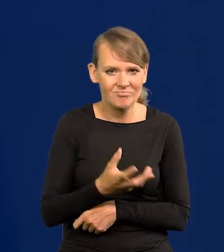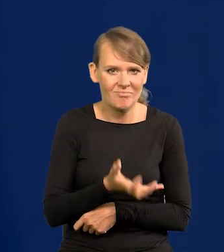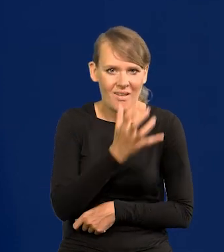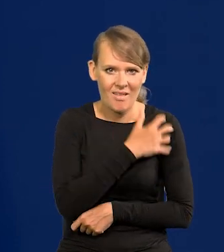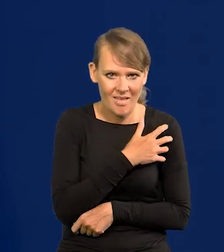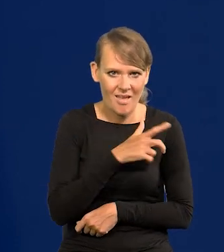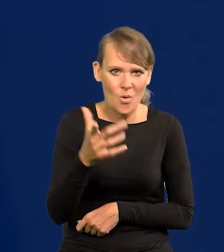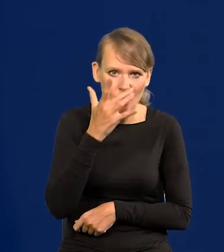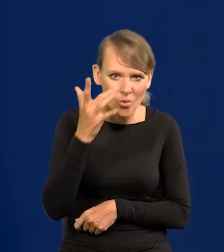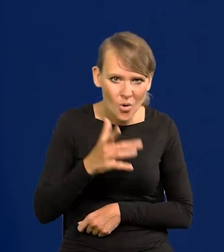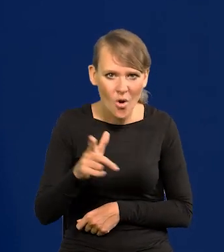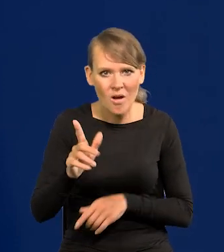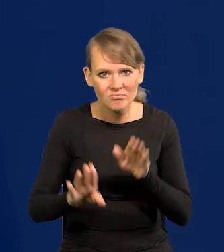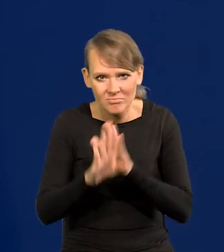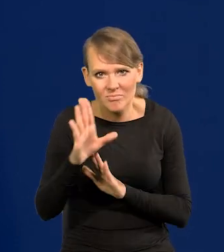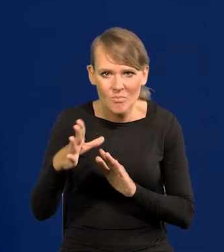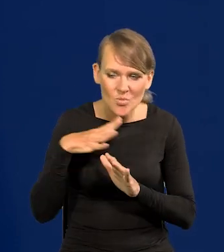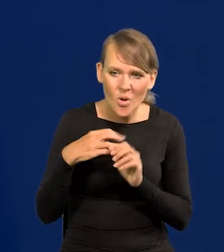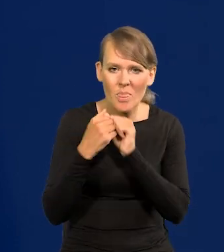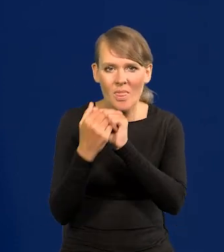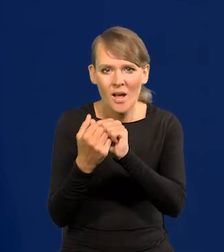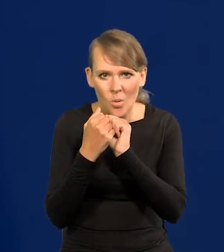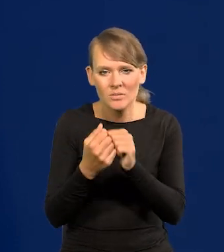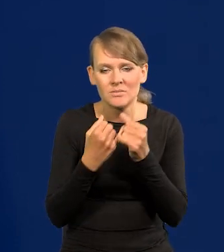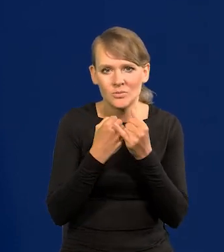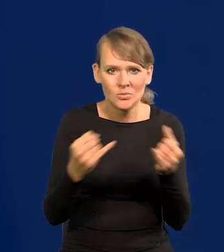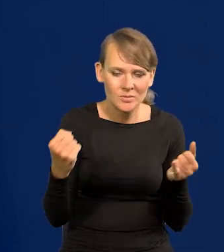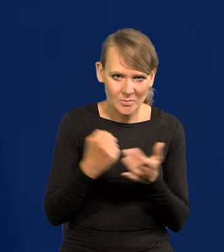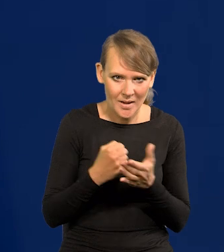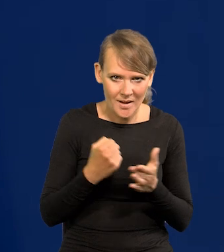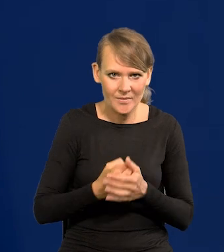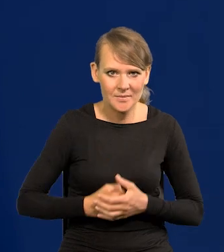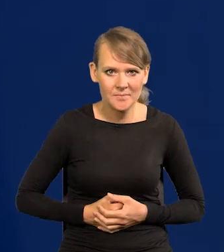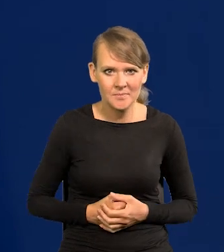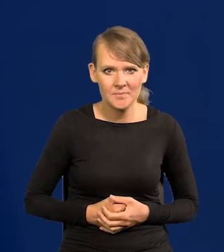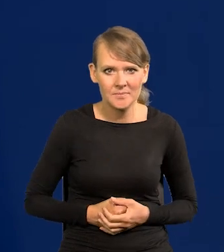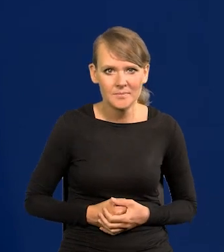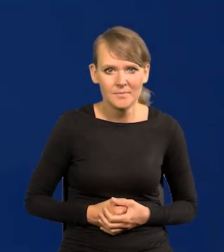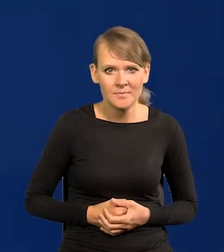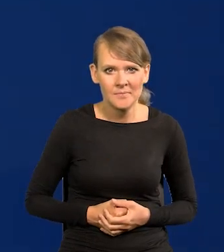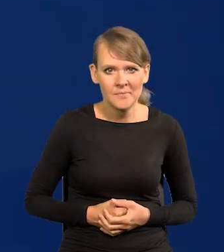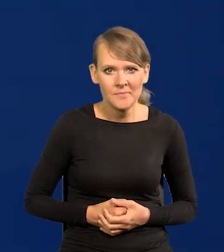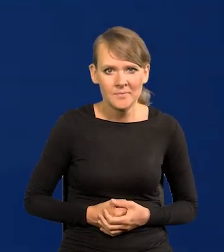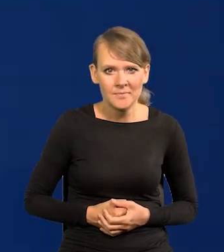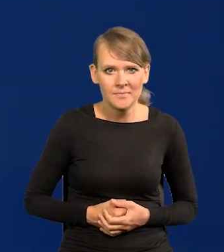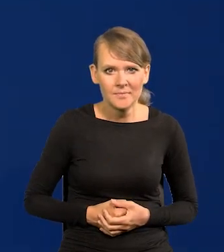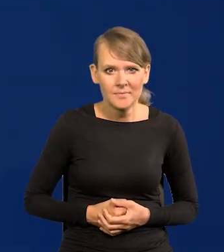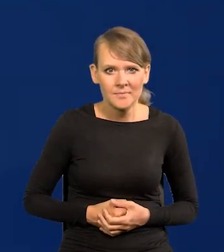i z ich przedstawicielami negocjowaliśmy różne materialne kwestie ich wycofania. Nadawali ton.